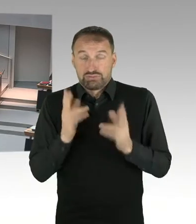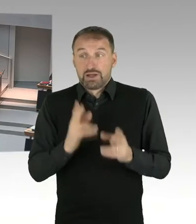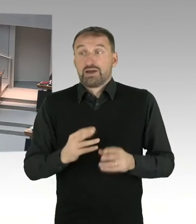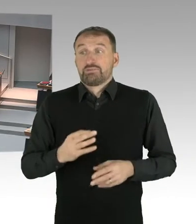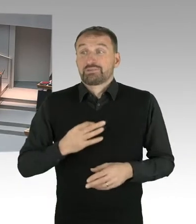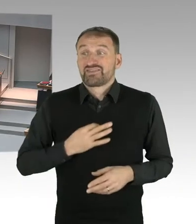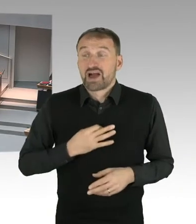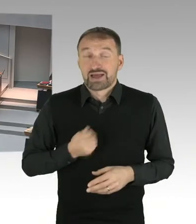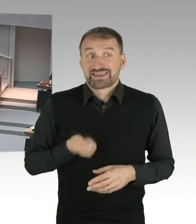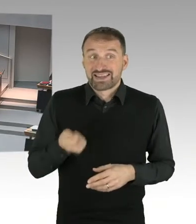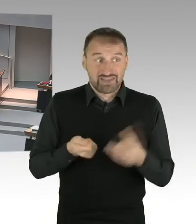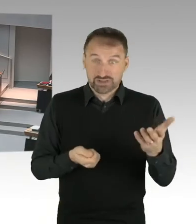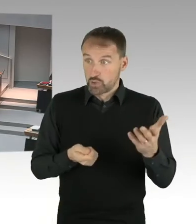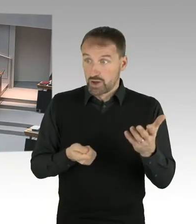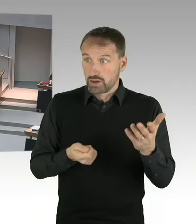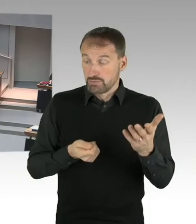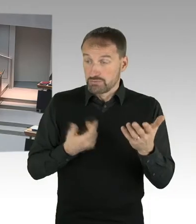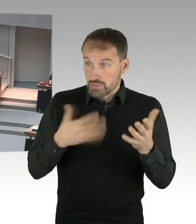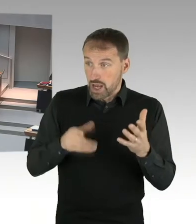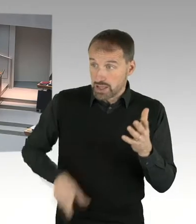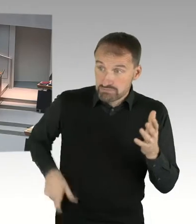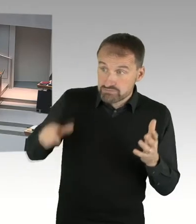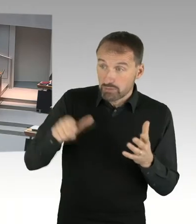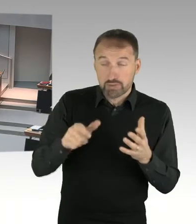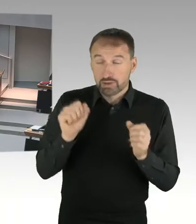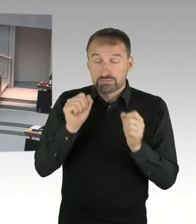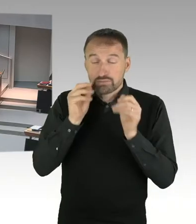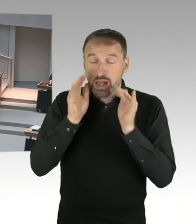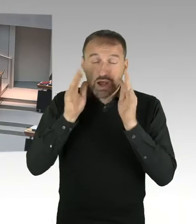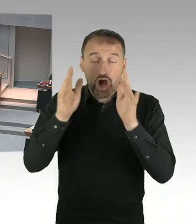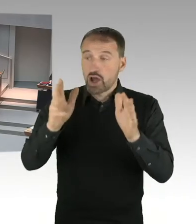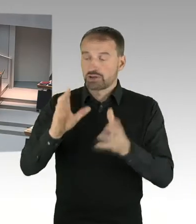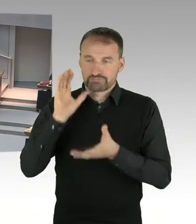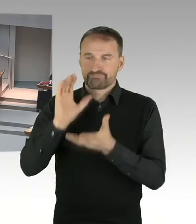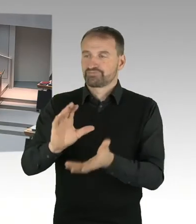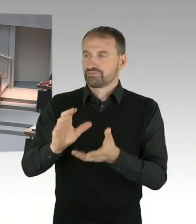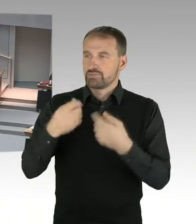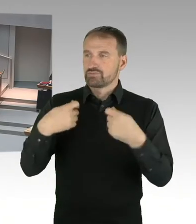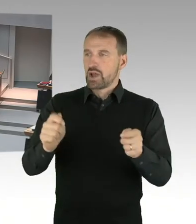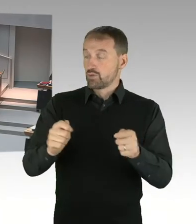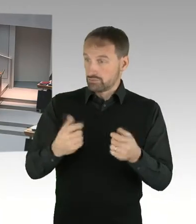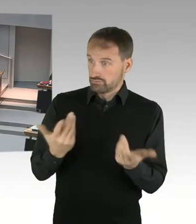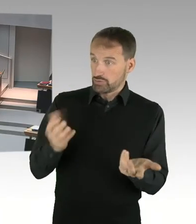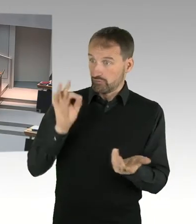(Sprecherwechsel) Sehr geehrter Herr Friederici, auch diese Frage kann ich Ihnen zum jetzigen Zeitpunkt nicht beantworten, weil sich die schlicht und ergreifend noch nicht stellt.